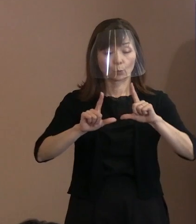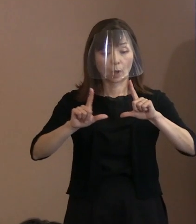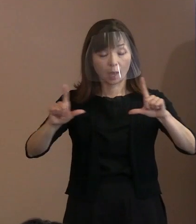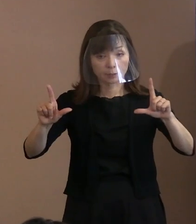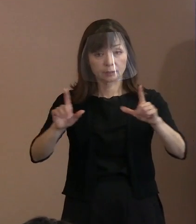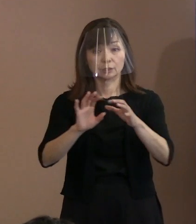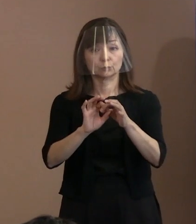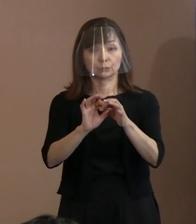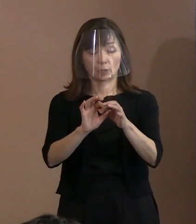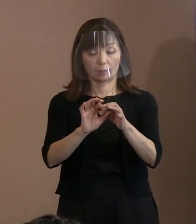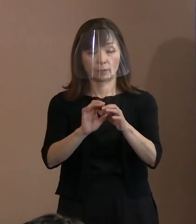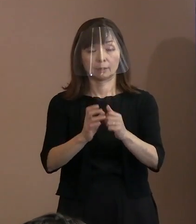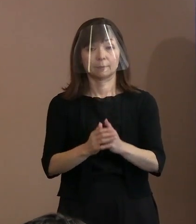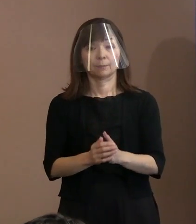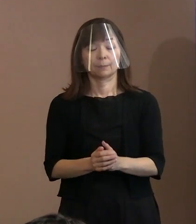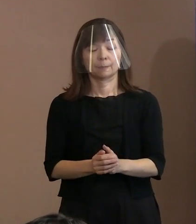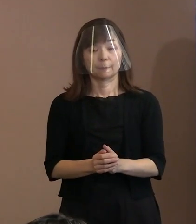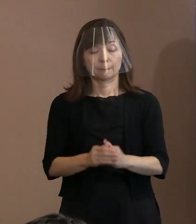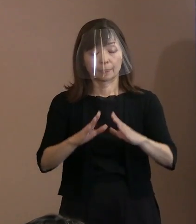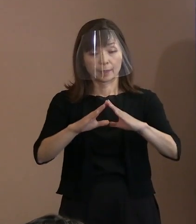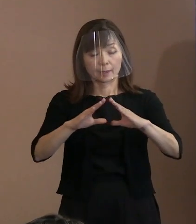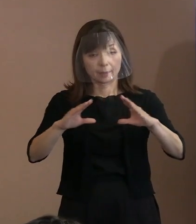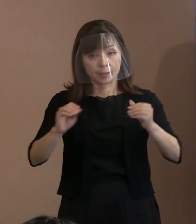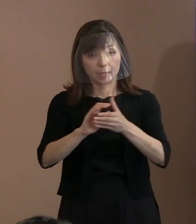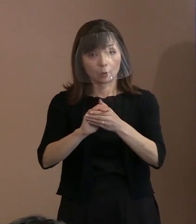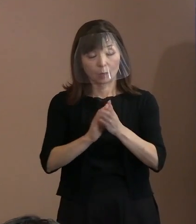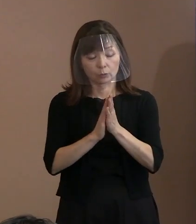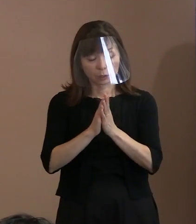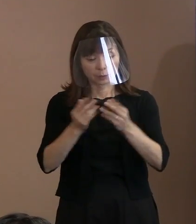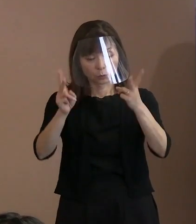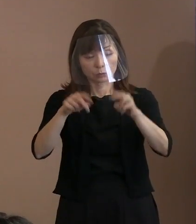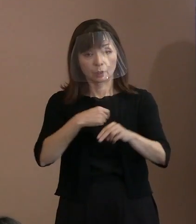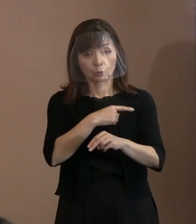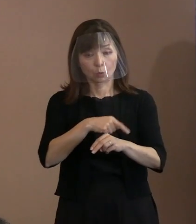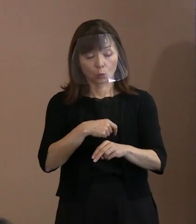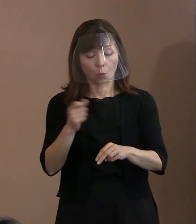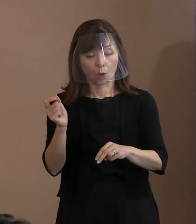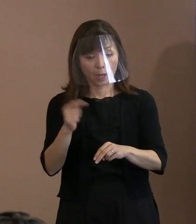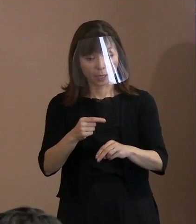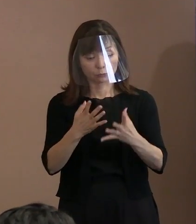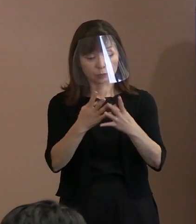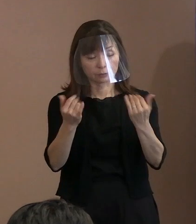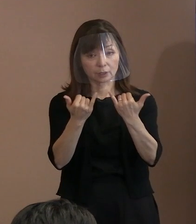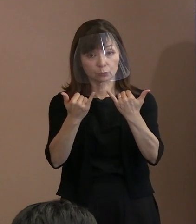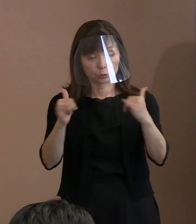平和を願うヒロシマの心をより早く より多くの人々に共有してもらうために